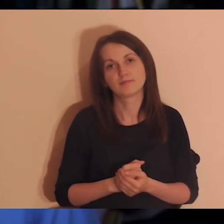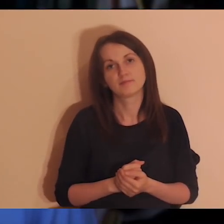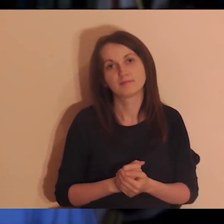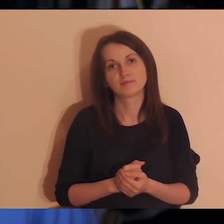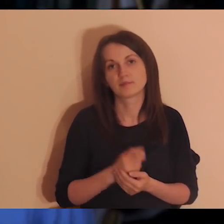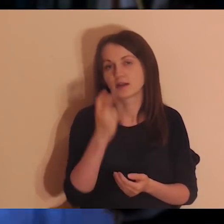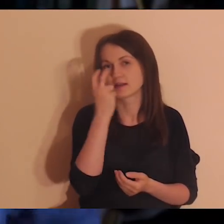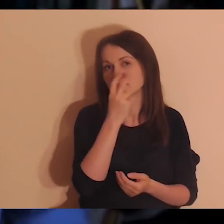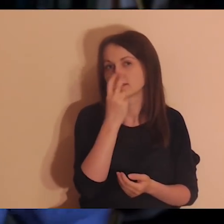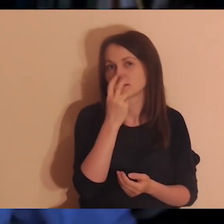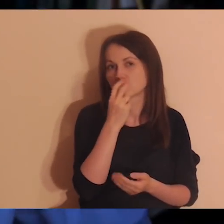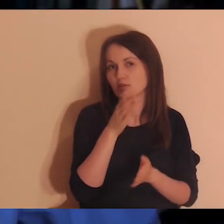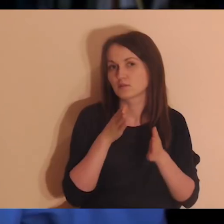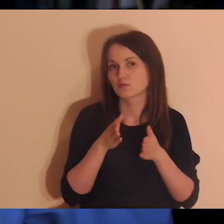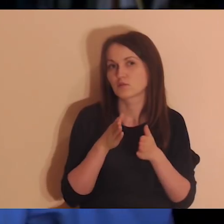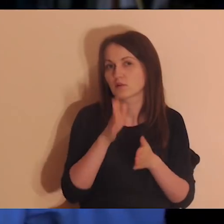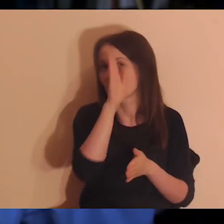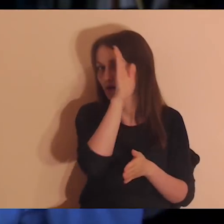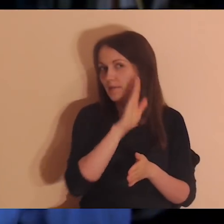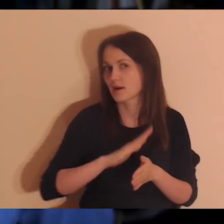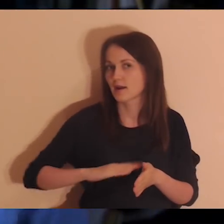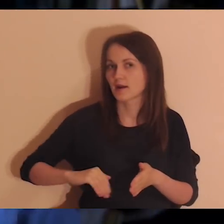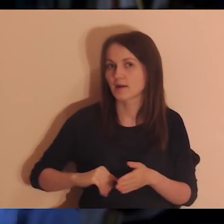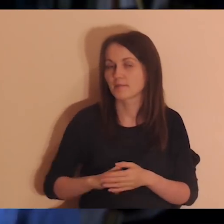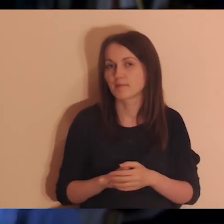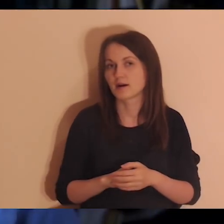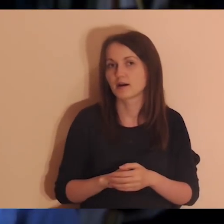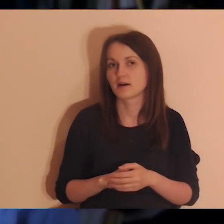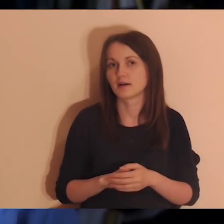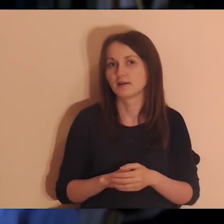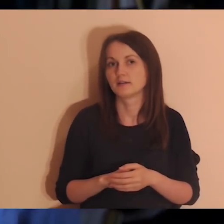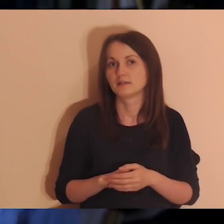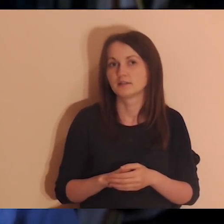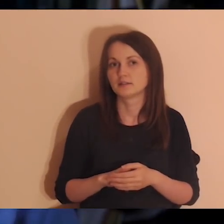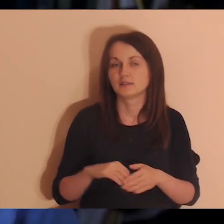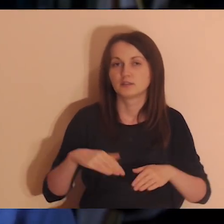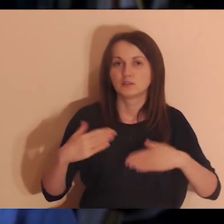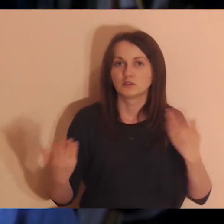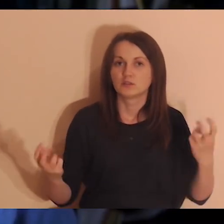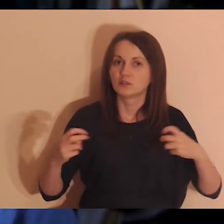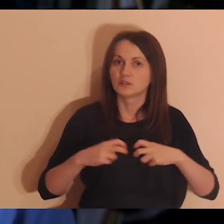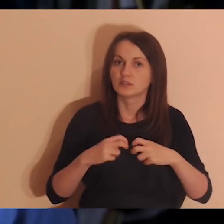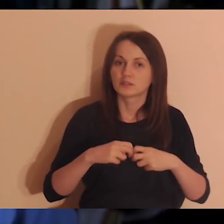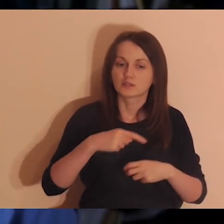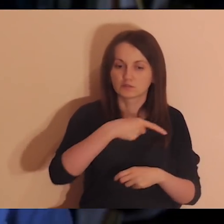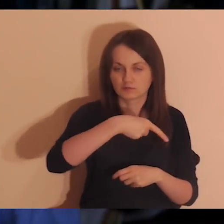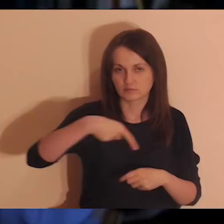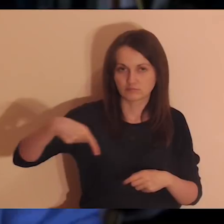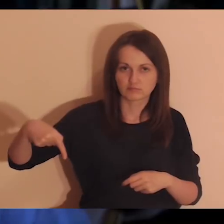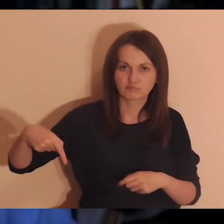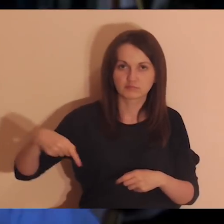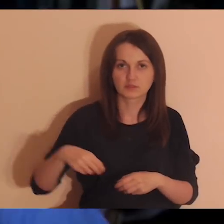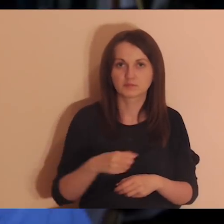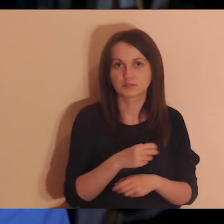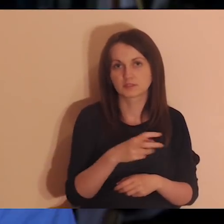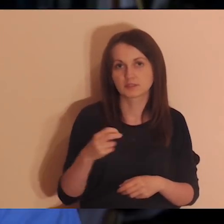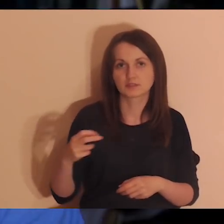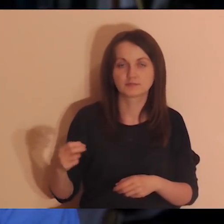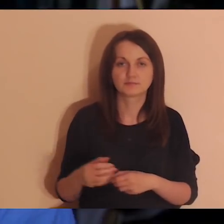Jak jesteś zainteresowany Drogą Abrahama to drogaabrahama.jezuici.pl.